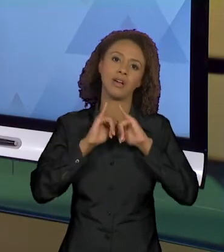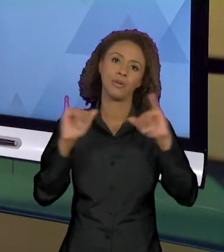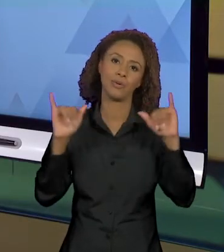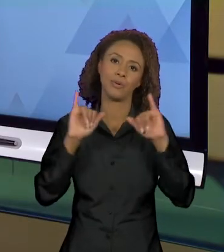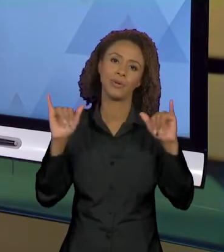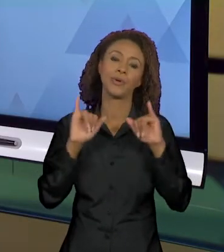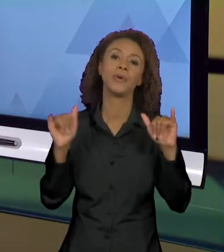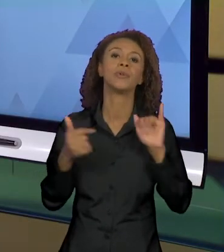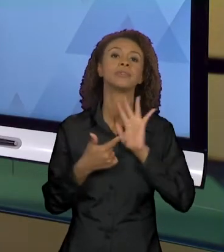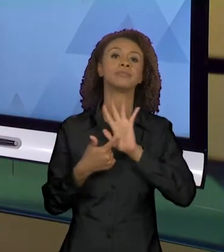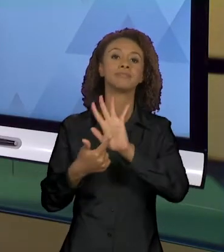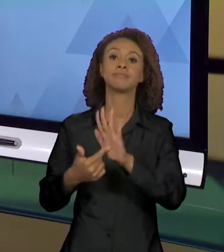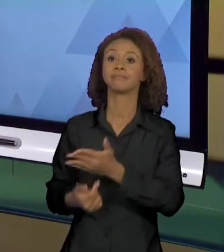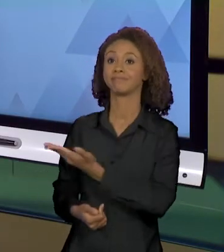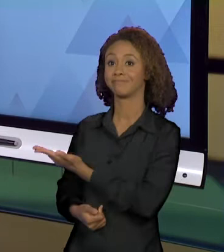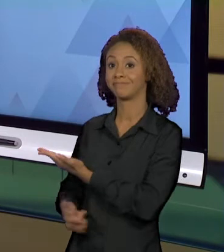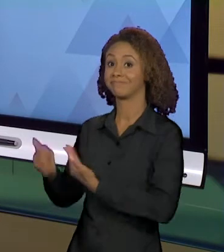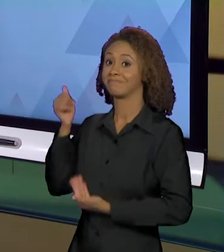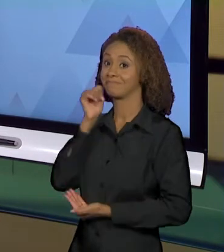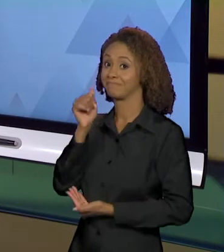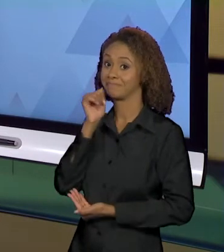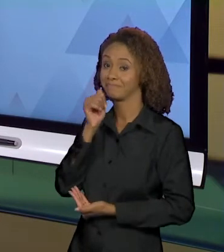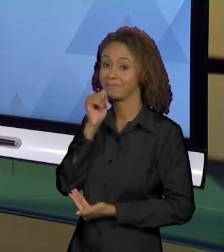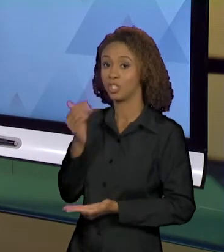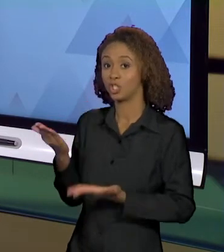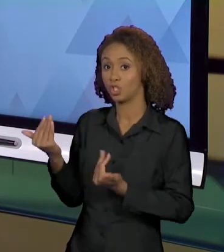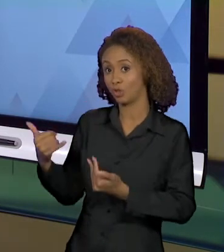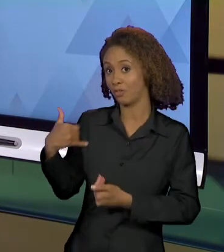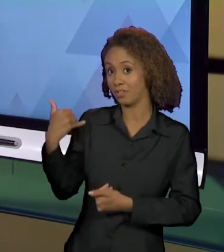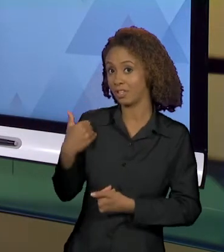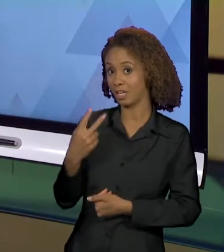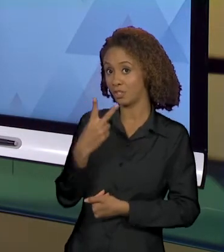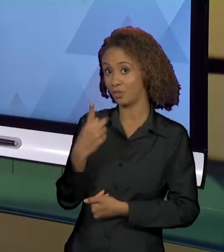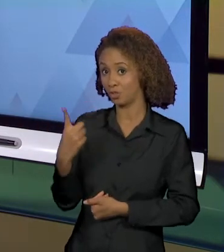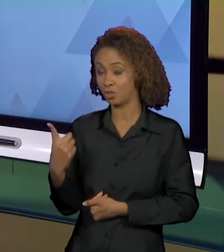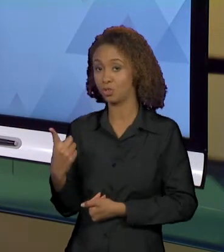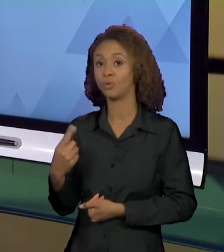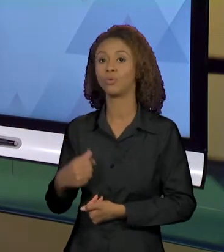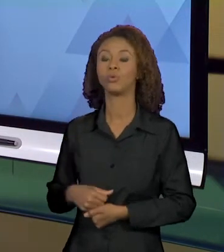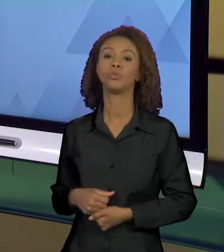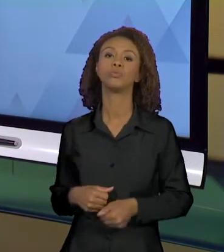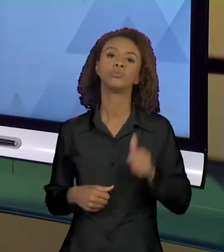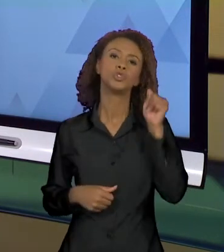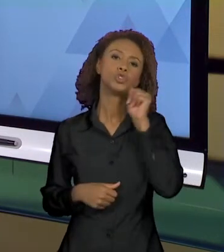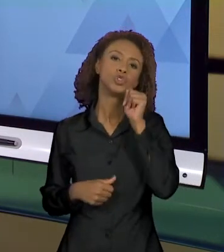DESSA JOVEM DE 21 ANOS, MÃE DE UMA PEQUENA MENINA